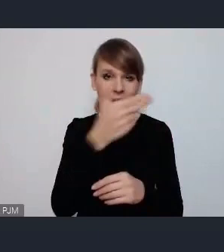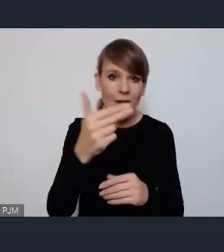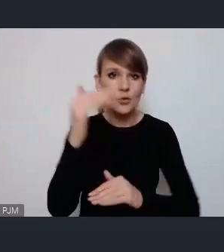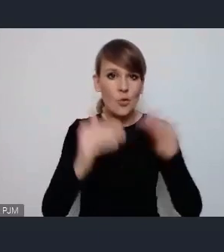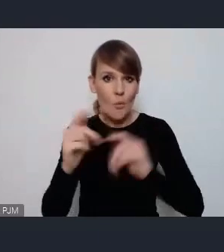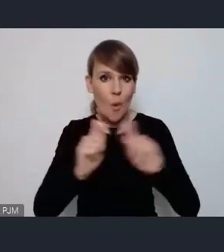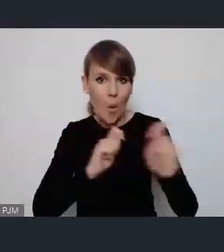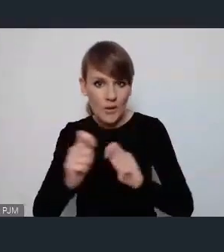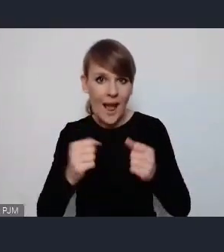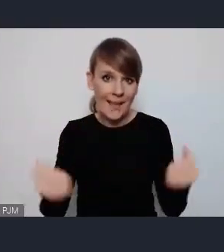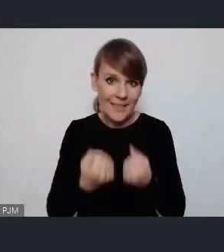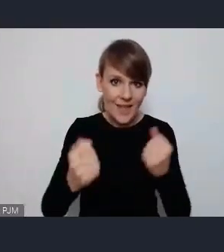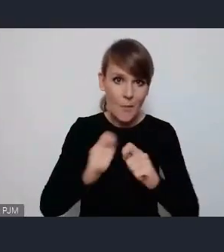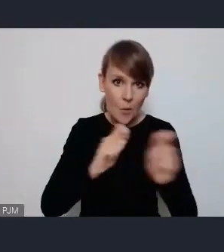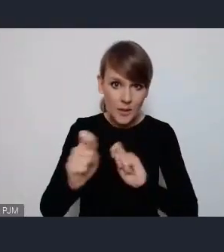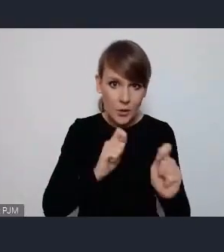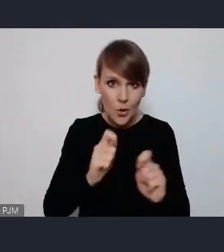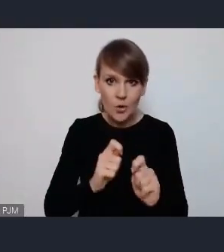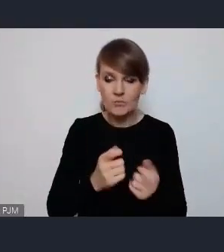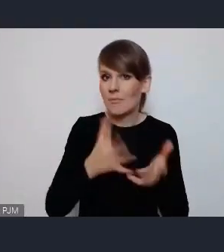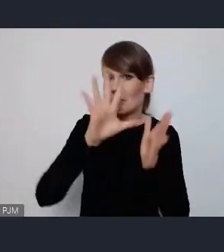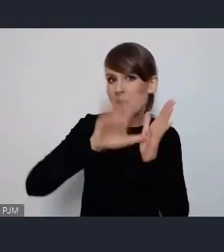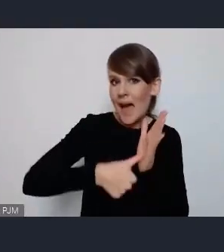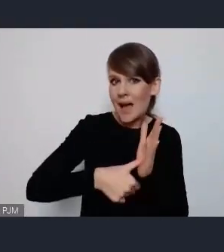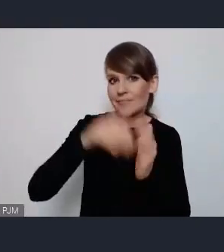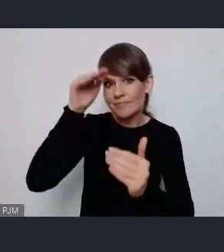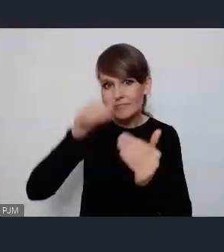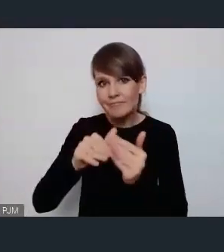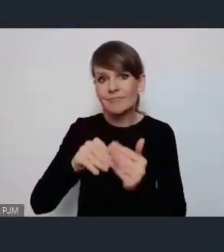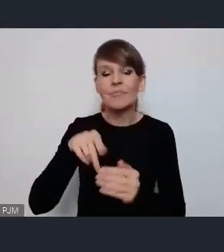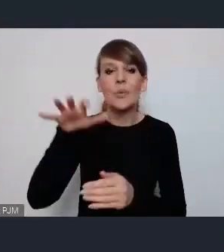czy przystosowania miast do ruchu pieszego i rowerowego,